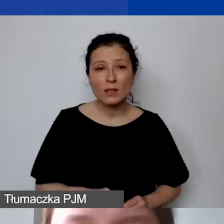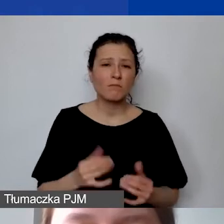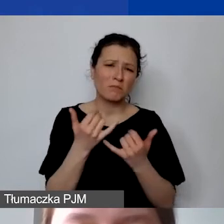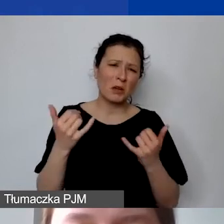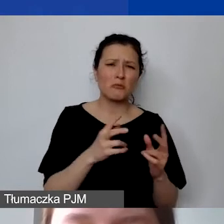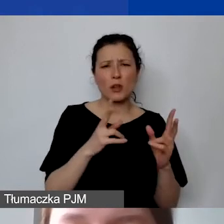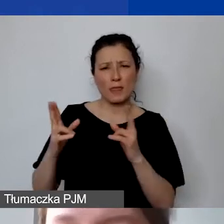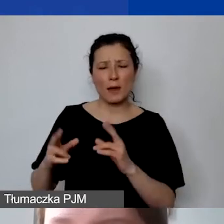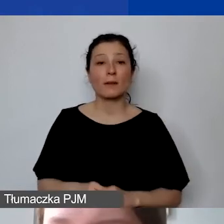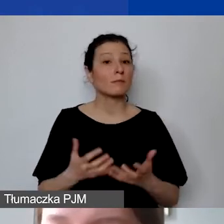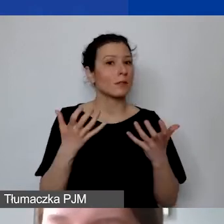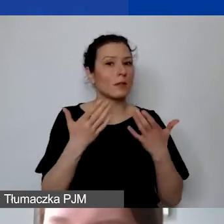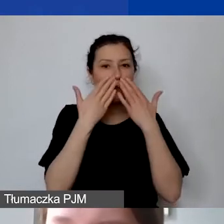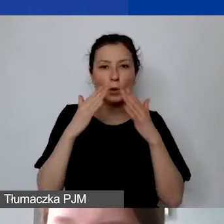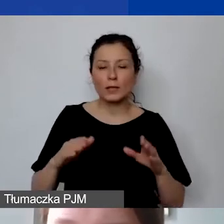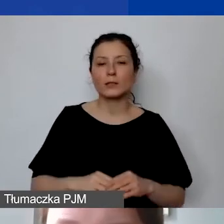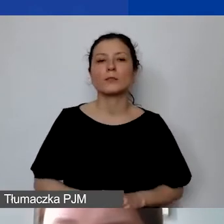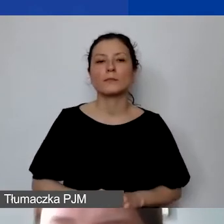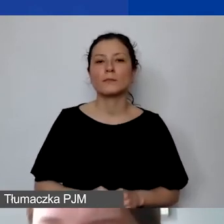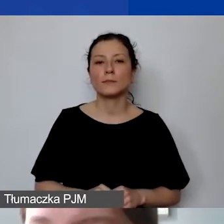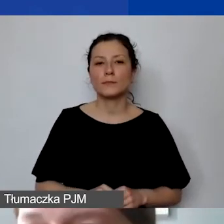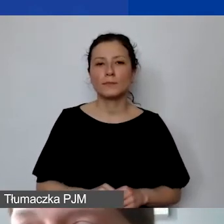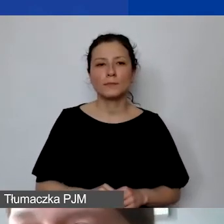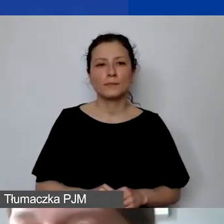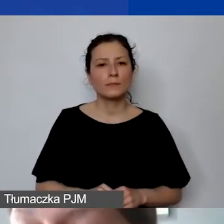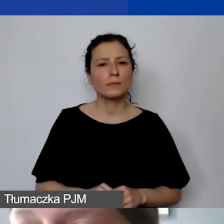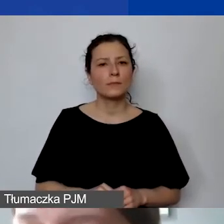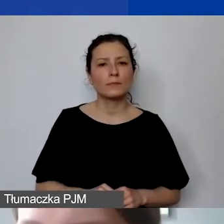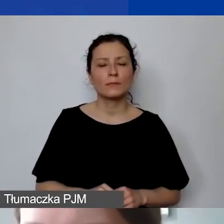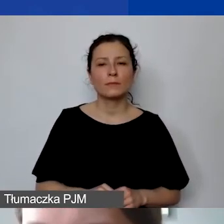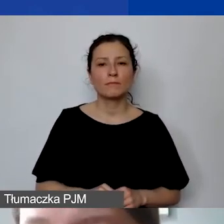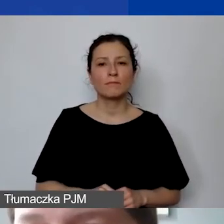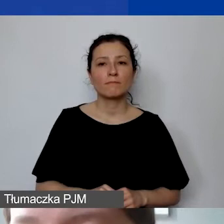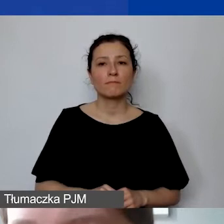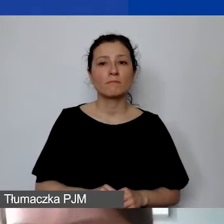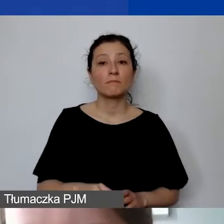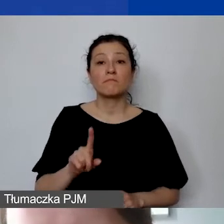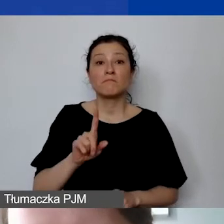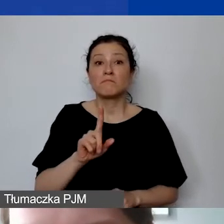Chciałam państwu pokazać tylko... Nie sugerować się tym, to nie są poprawne przykłady.